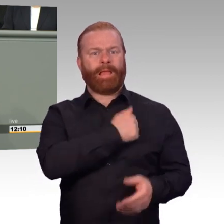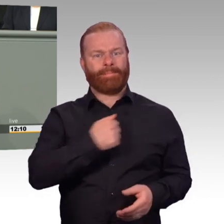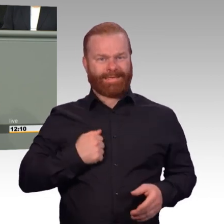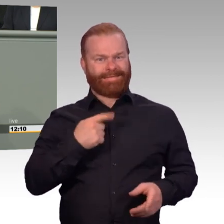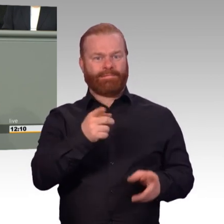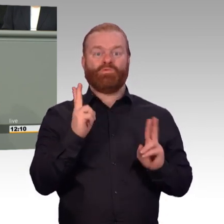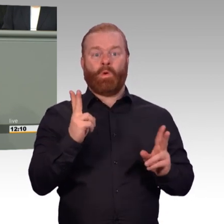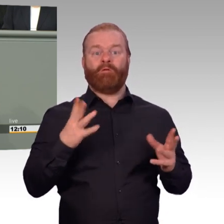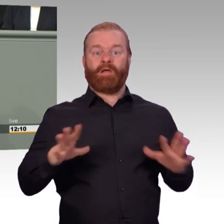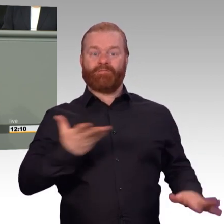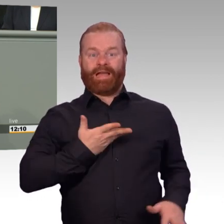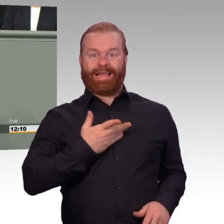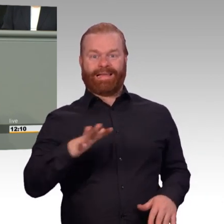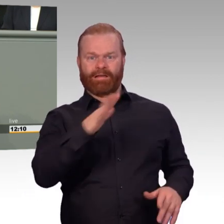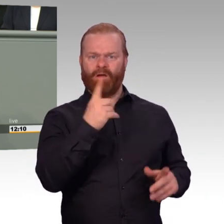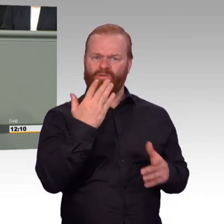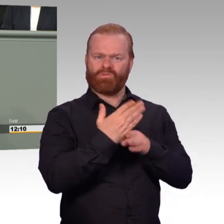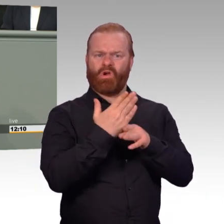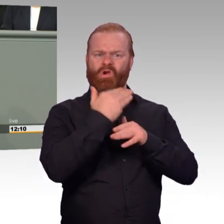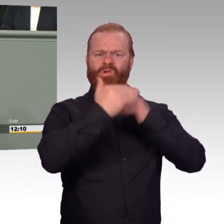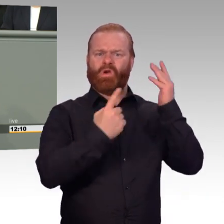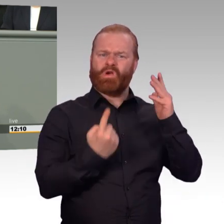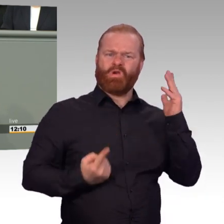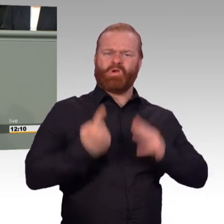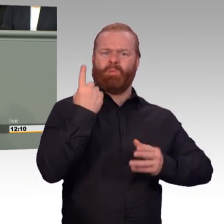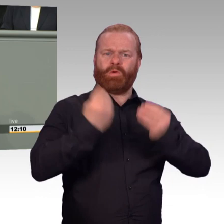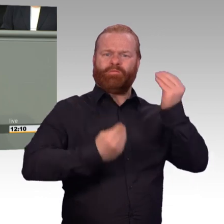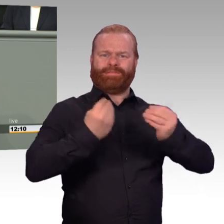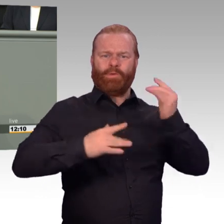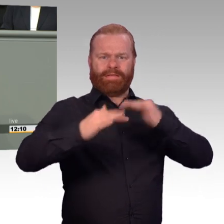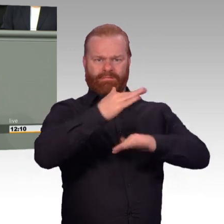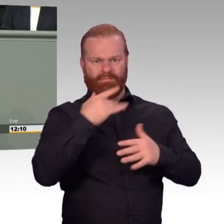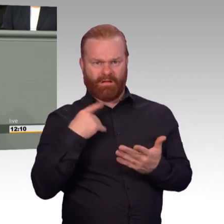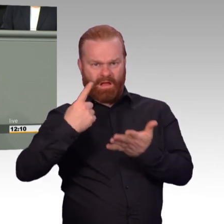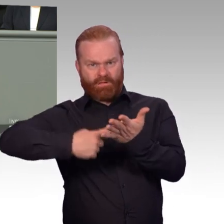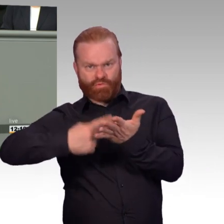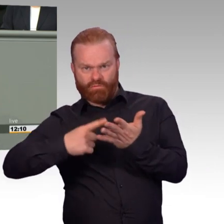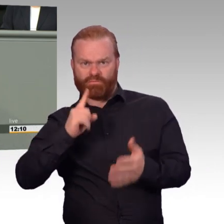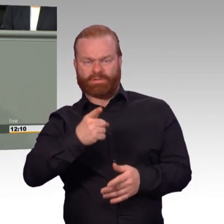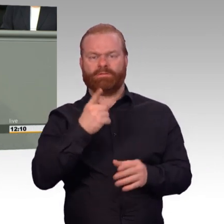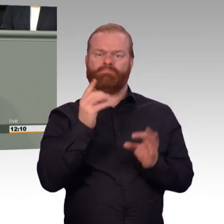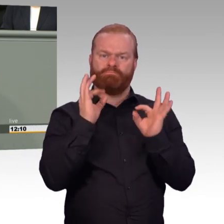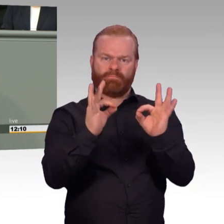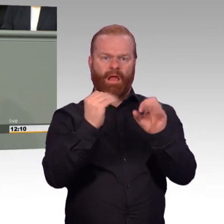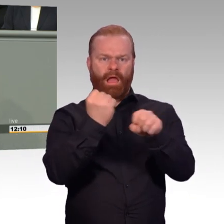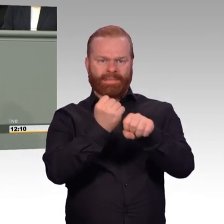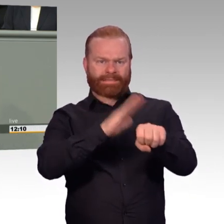und Landesverteidigung gleichermaßen befähigte leistungs- und kampfstarke Armee. Und um dieses Ziel zu erreichen muss